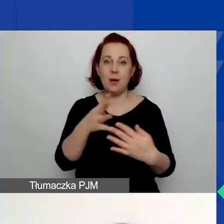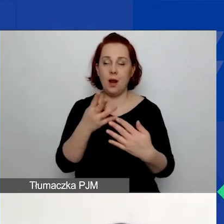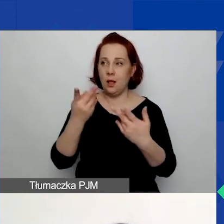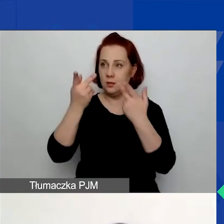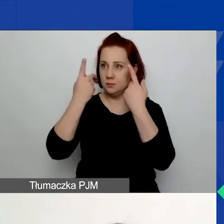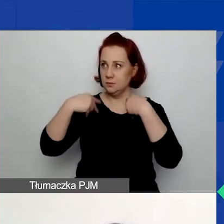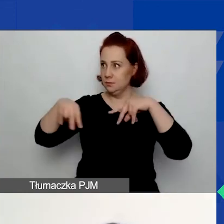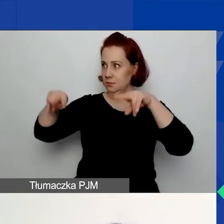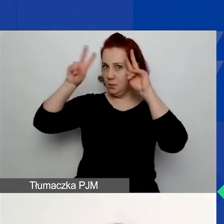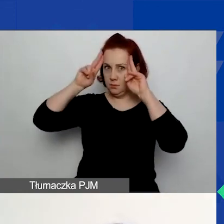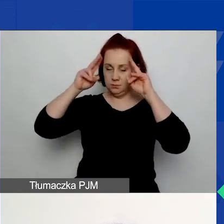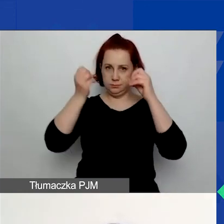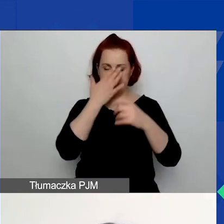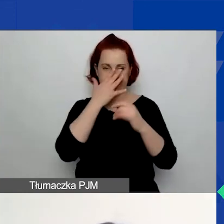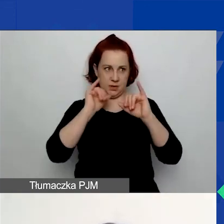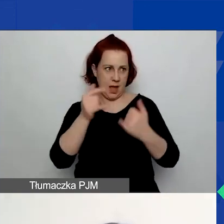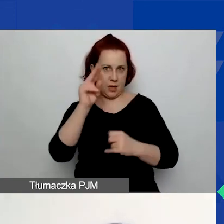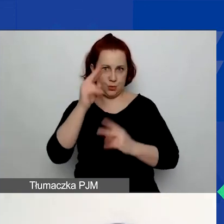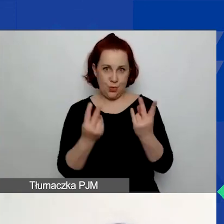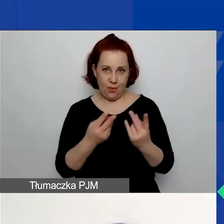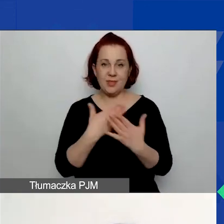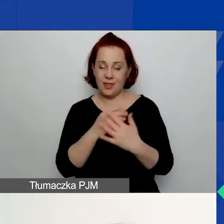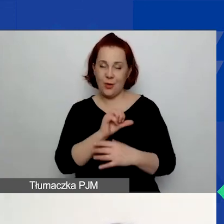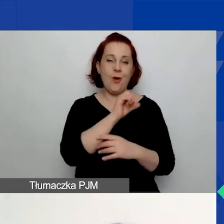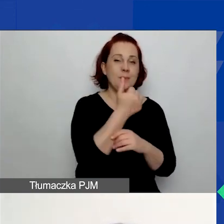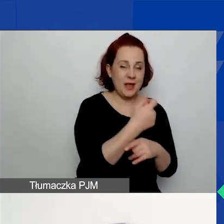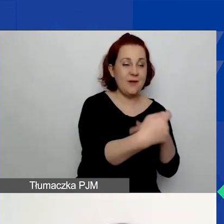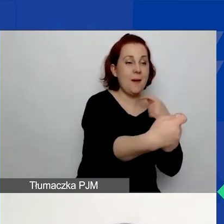Jest pewna kolejność działań w generatorze, którą należy zachować.